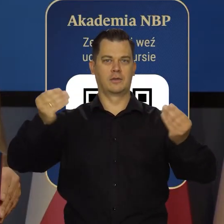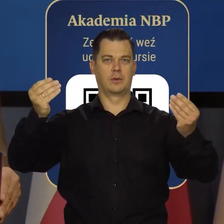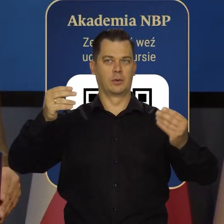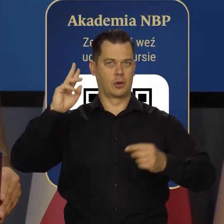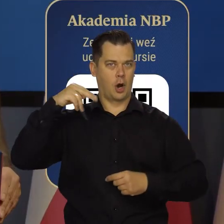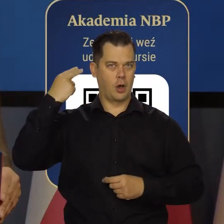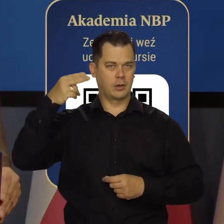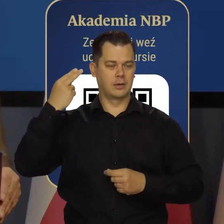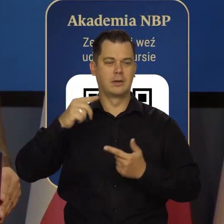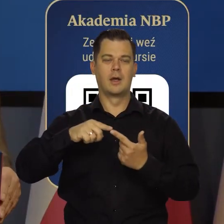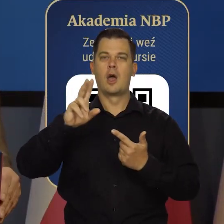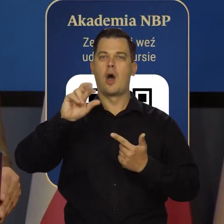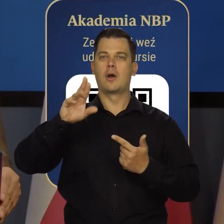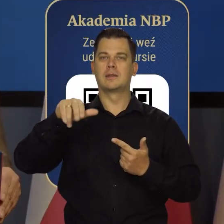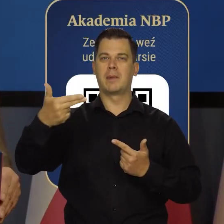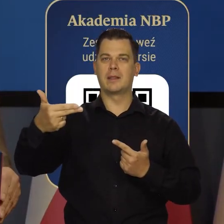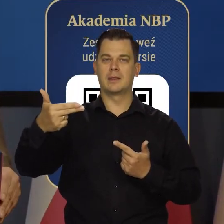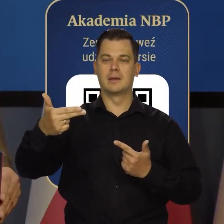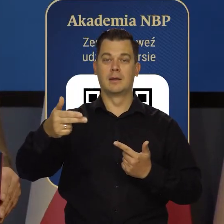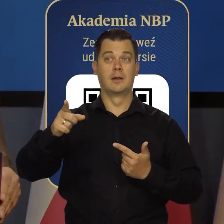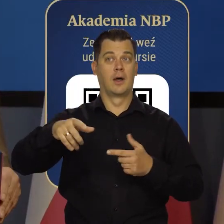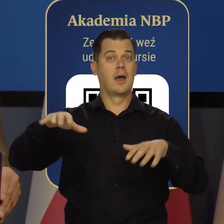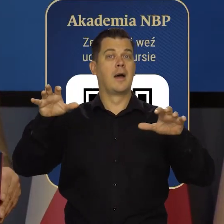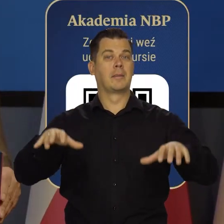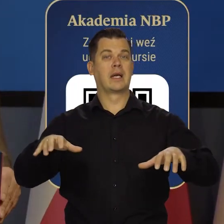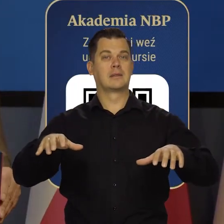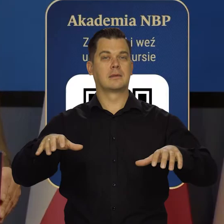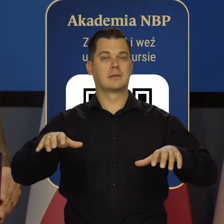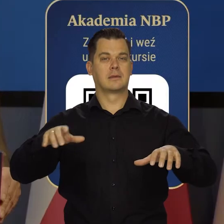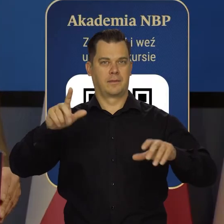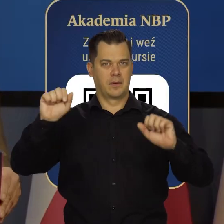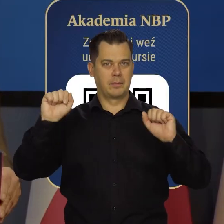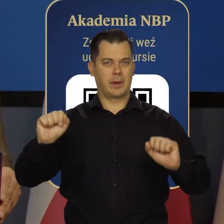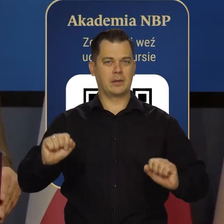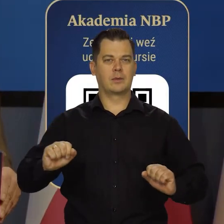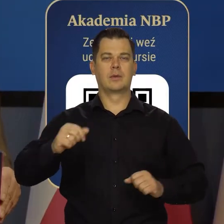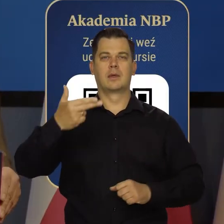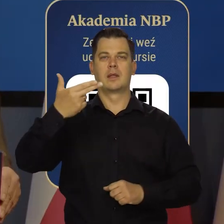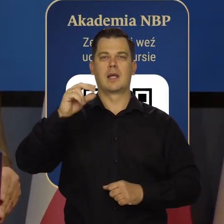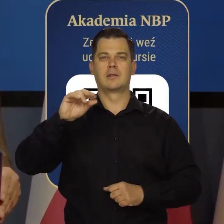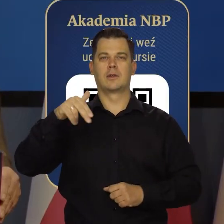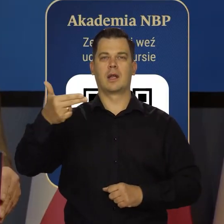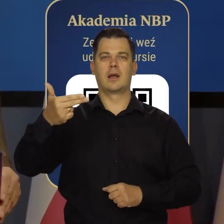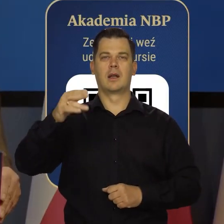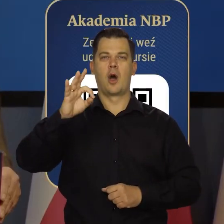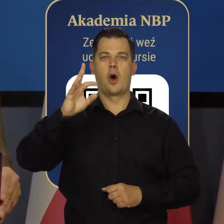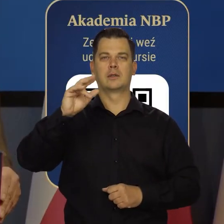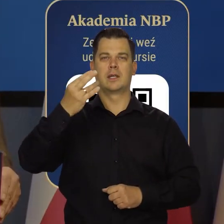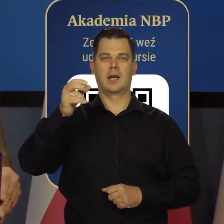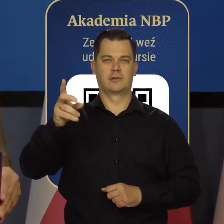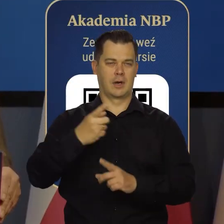Robert Holzman, prezes banku centralnego National i banków z Austrii